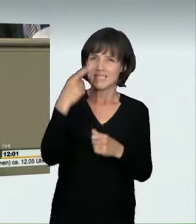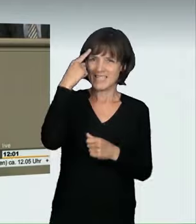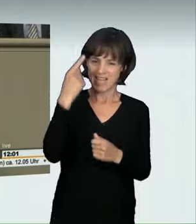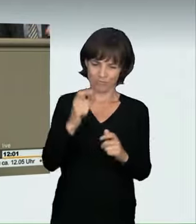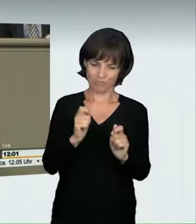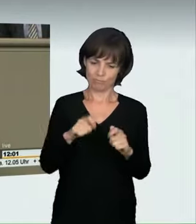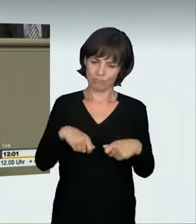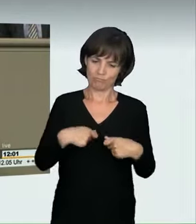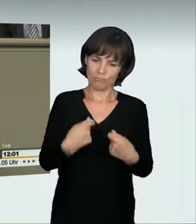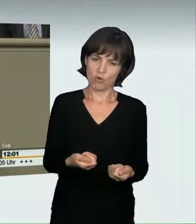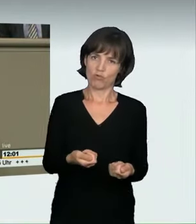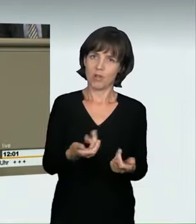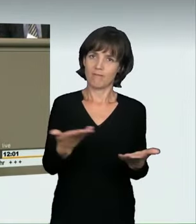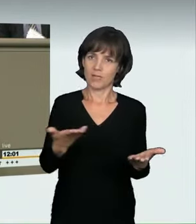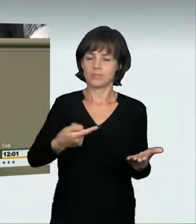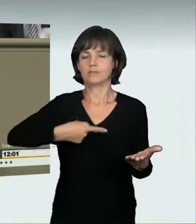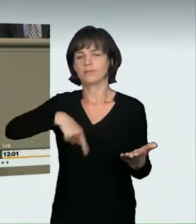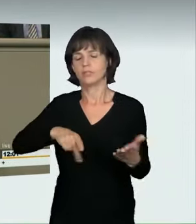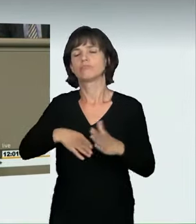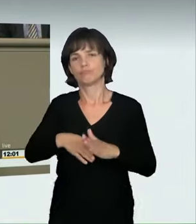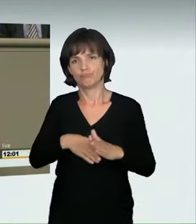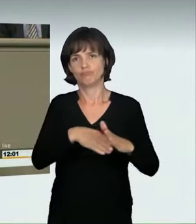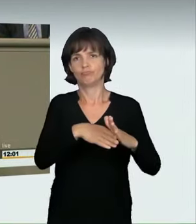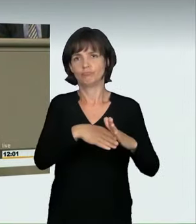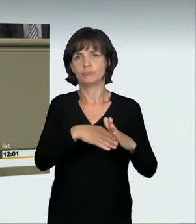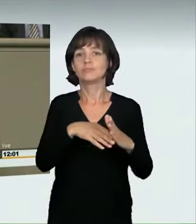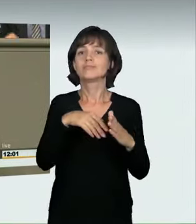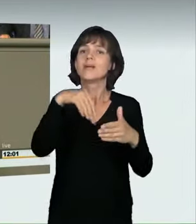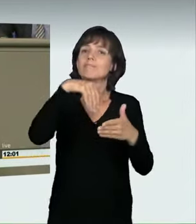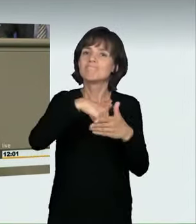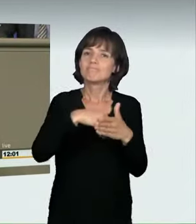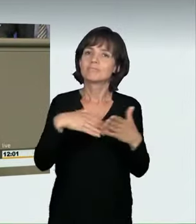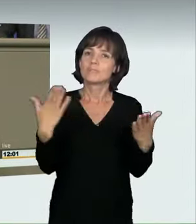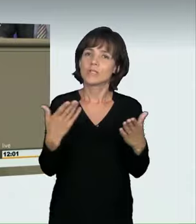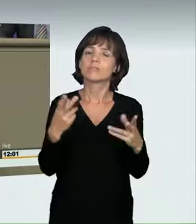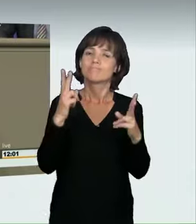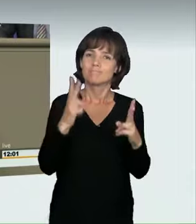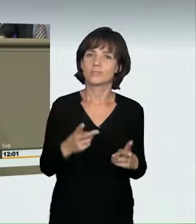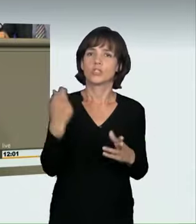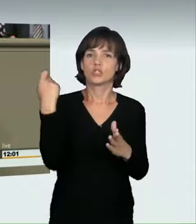den wir als Koalitionsfraktion im Grundsatz unterstützen, ist nun die Einführung eines neuen Straftatbestandes, nämlich der